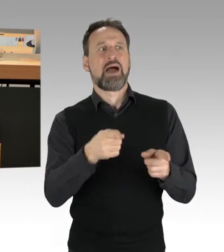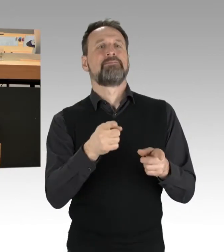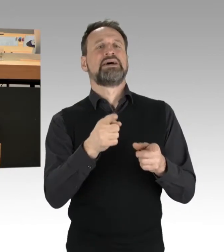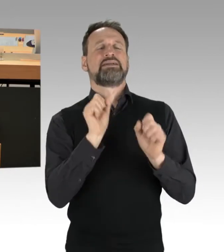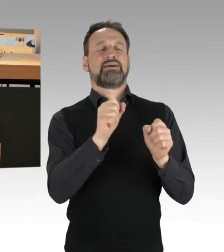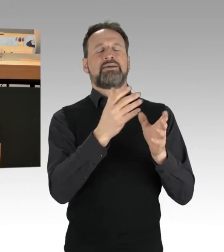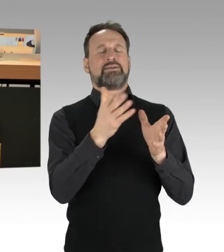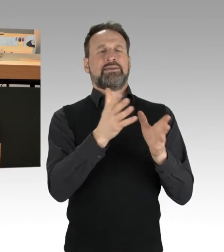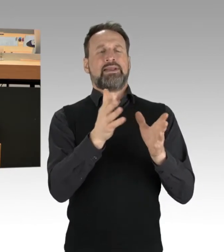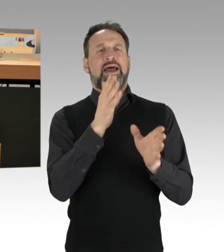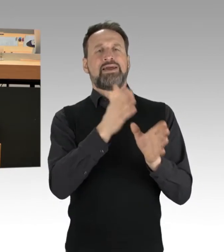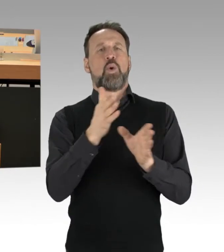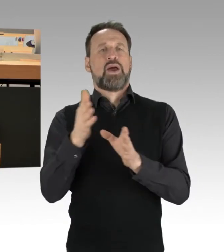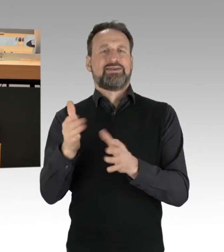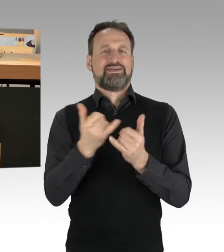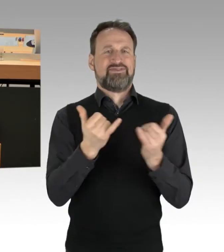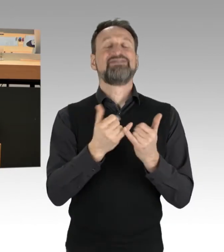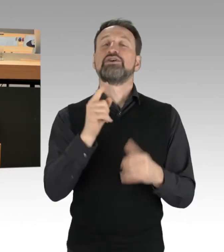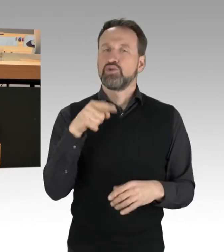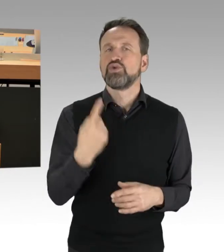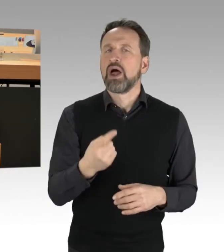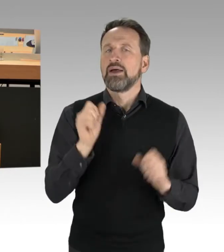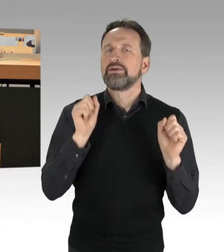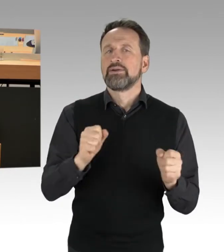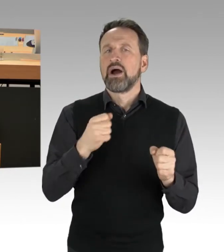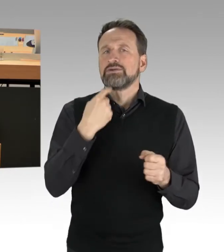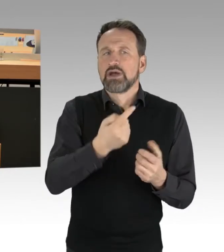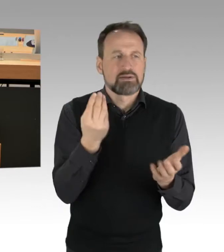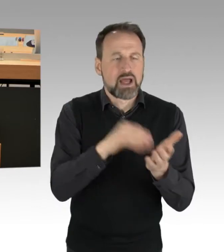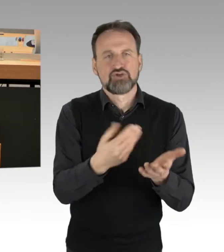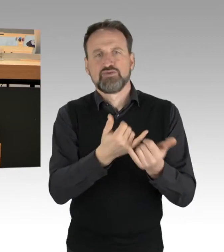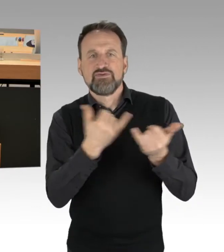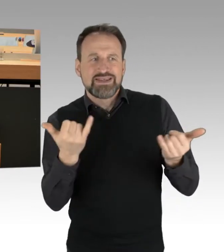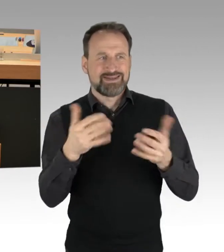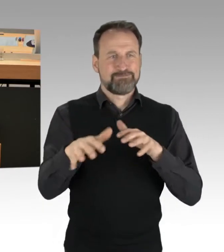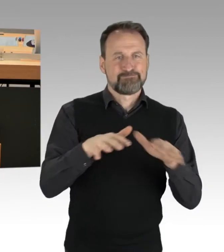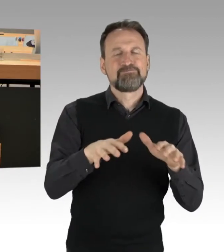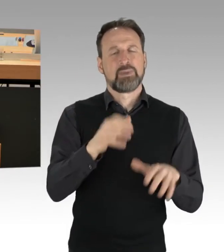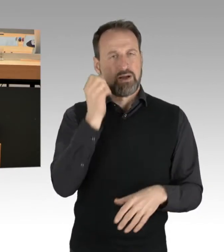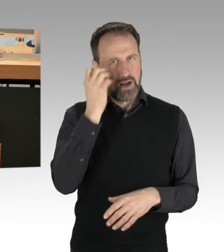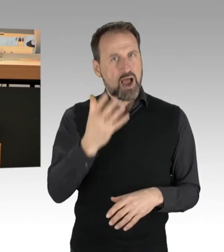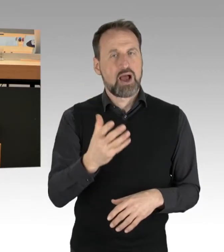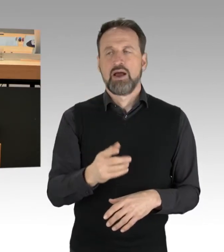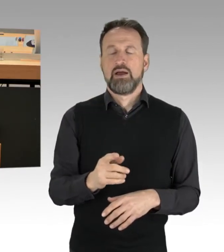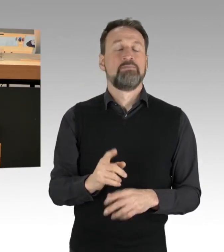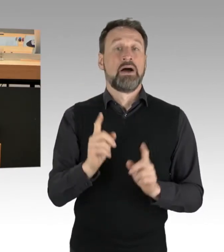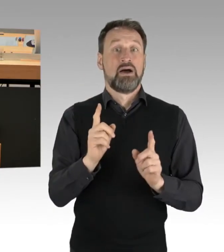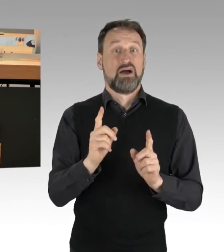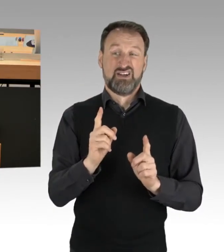Was aber, denke ich, auch noch mal klar gesagt werden muss, und das zeigt auch ein bisschen das,